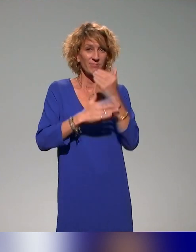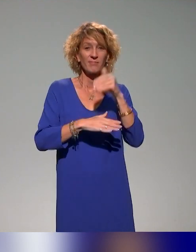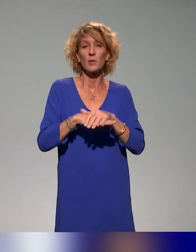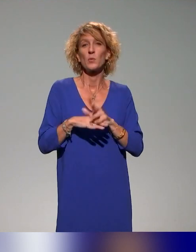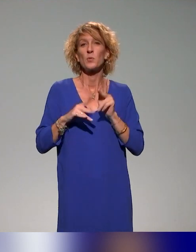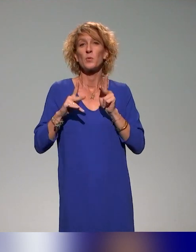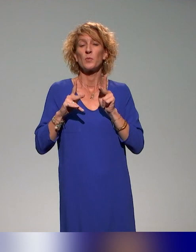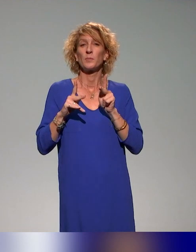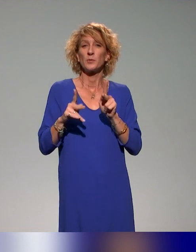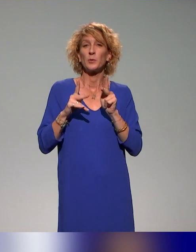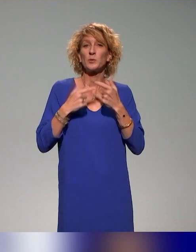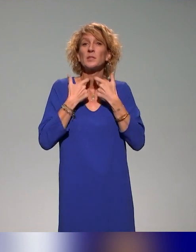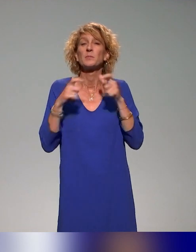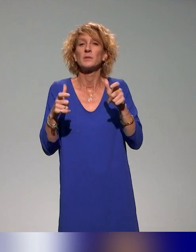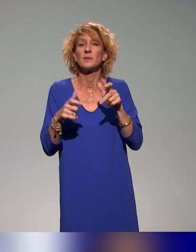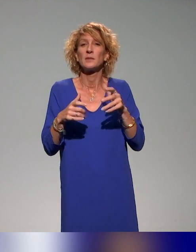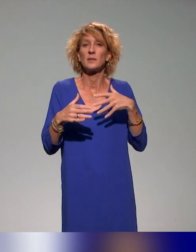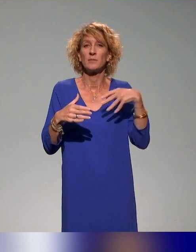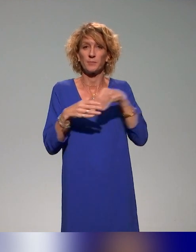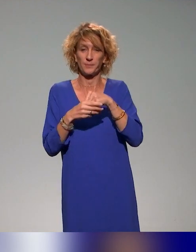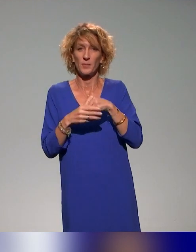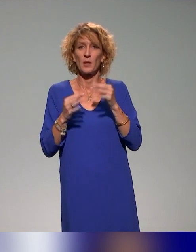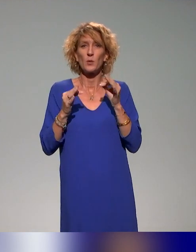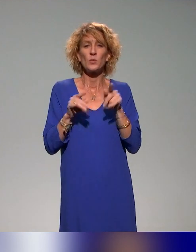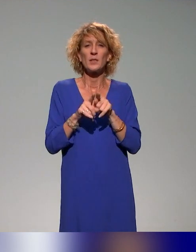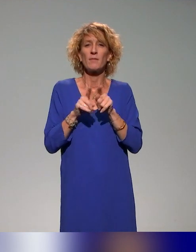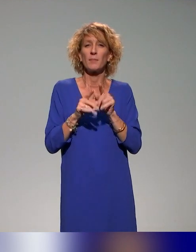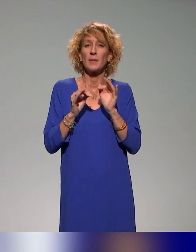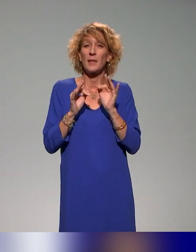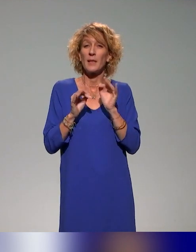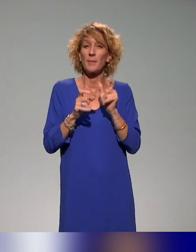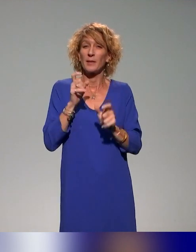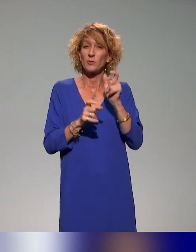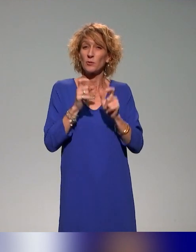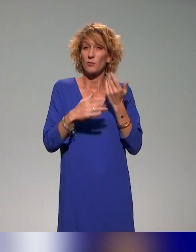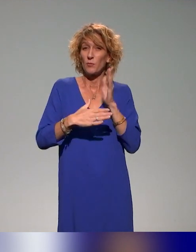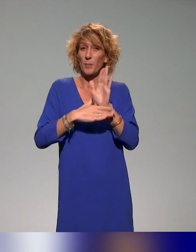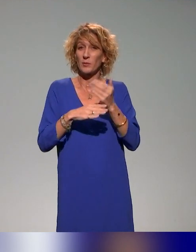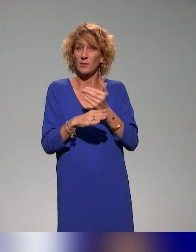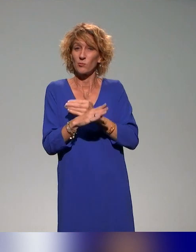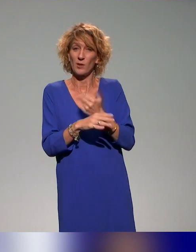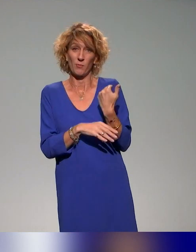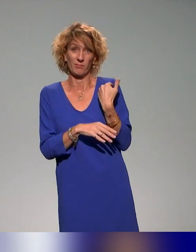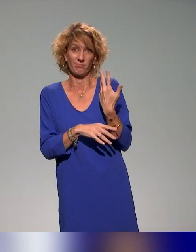Un grand merci à vous et aussi un grand merci aux présentations précédentes, parce que ce qu'on va vous présenter avec Benyoucef